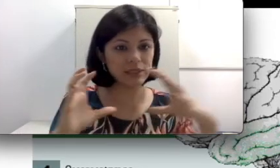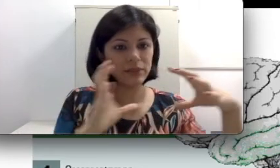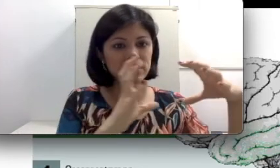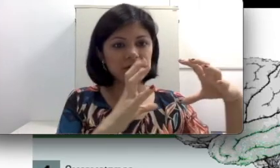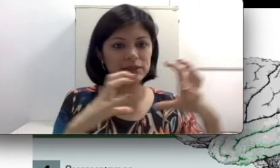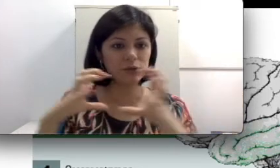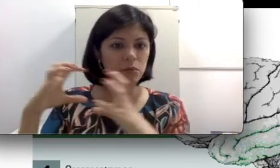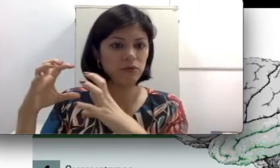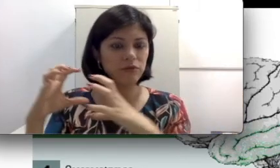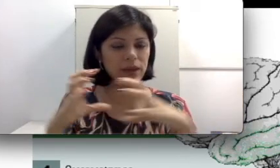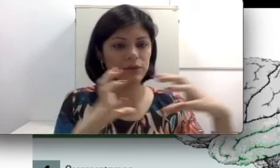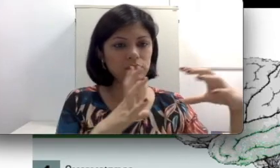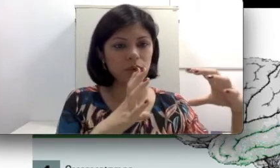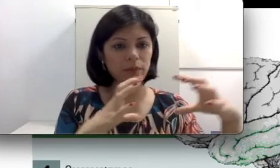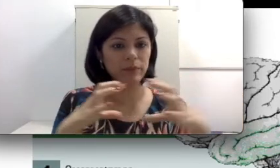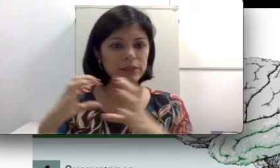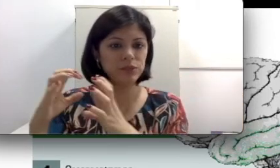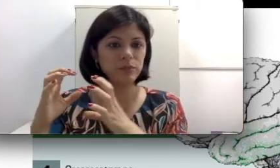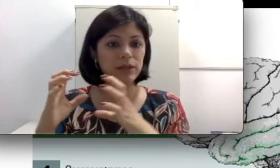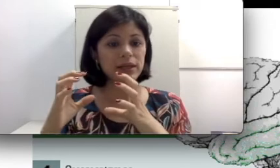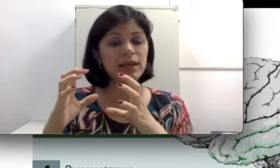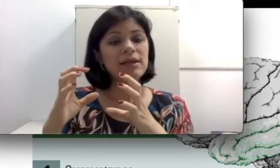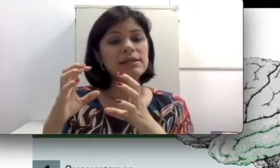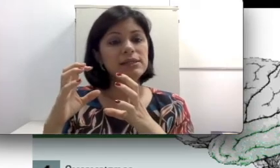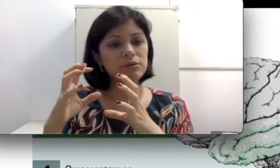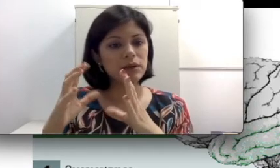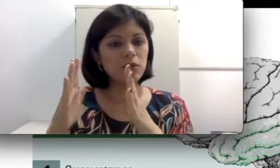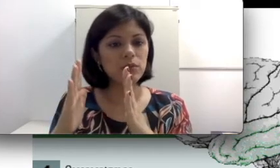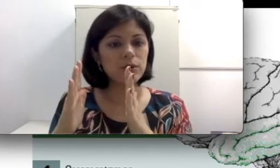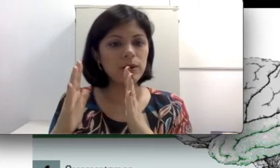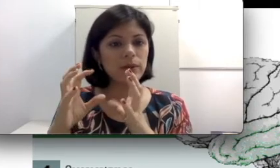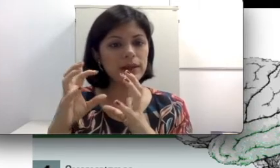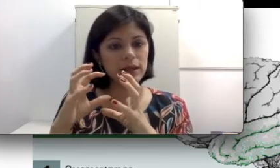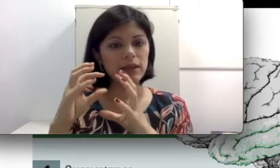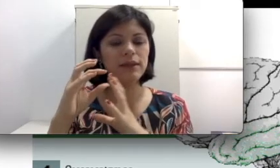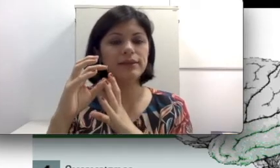eles fazem um movimento com a membrana timpânica? Se eu tenho algum problema ali, que às vezes